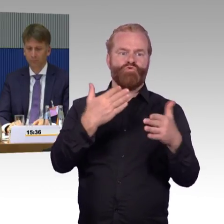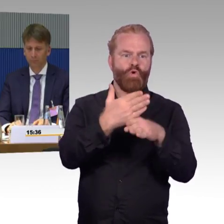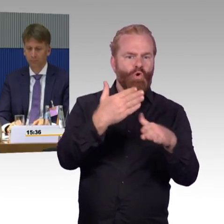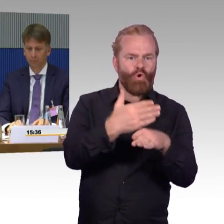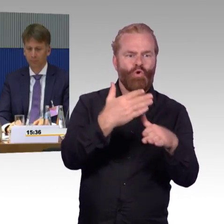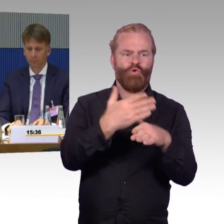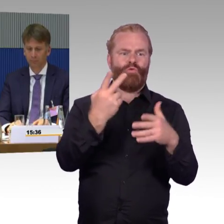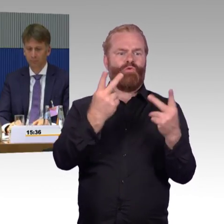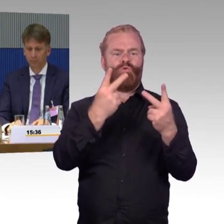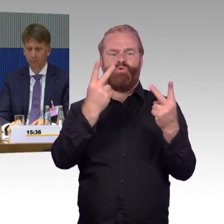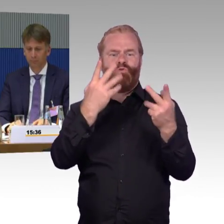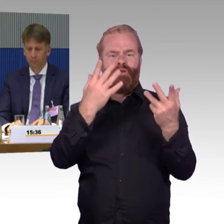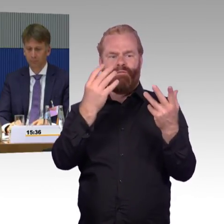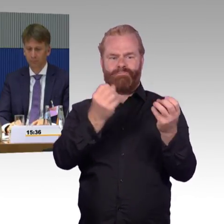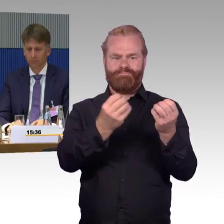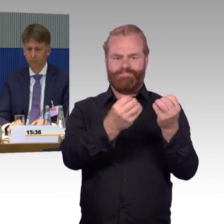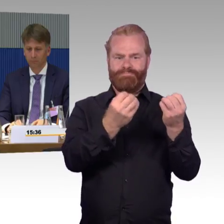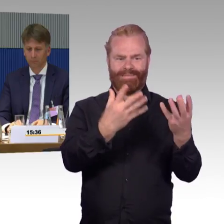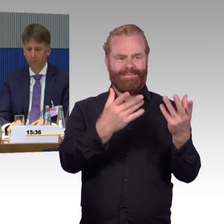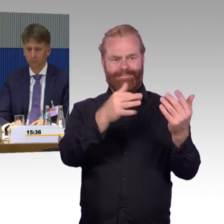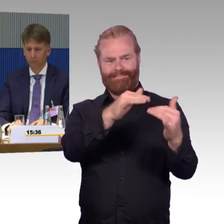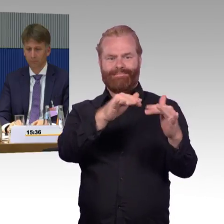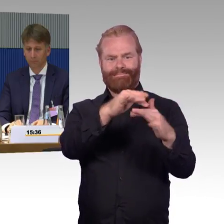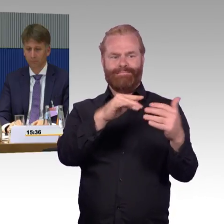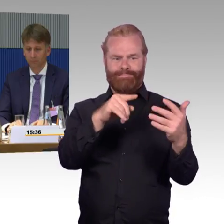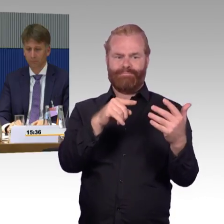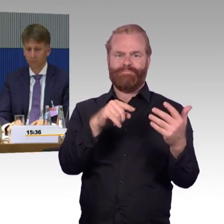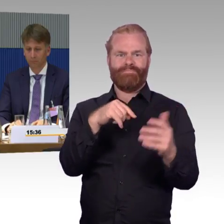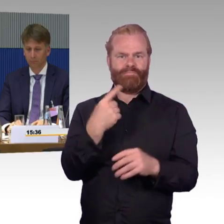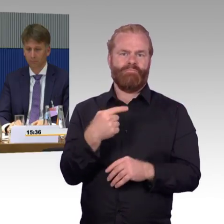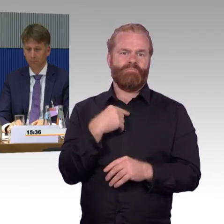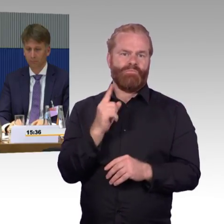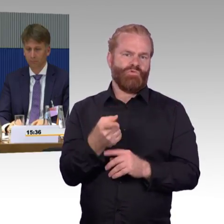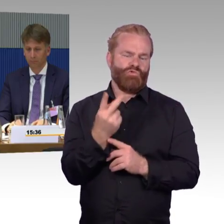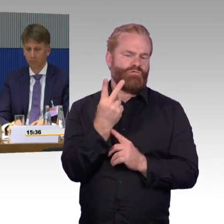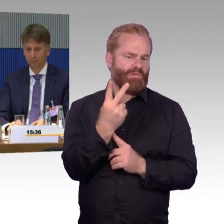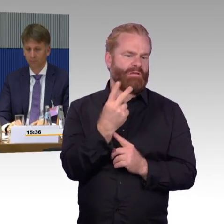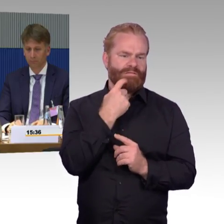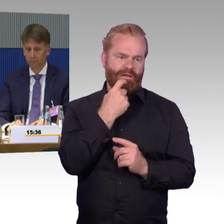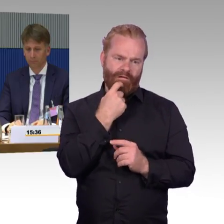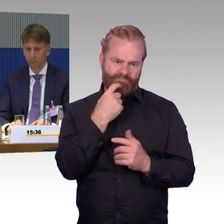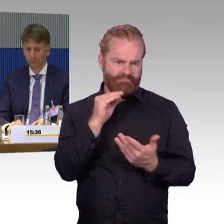Da muss man auch wieder zwei Sachen sagen, das eine ist, wir erleben sehr hohes Engagement der Mitarbeiter,